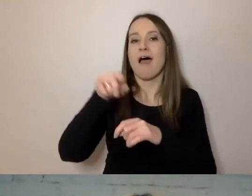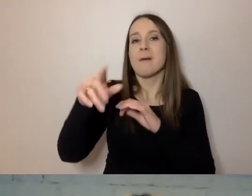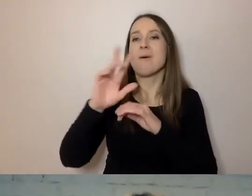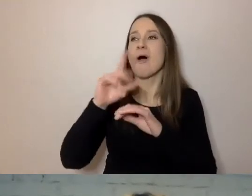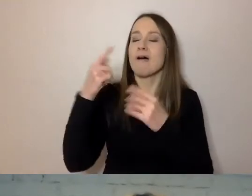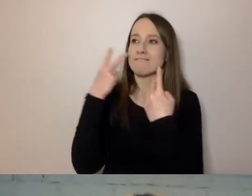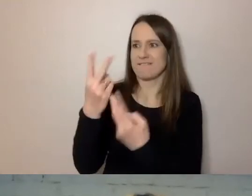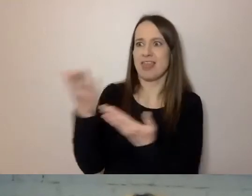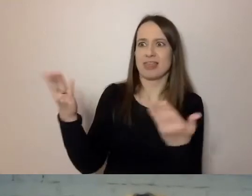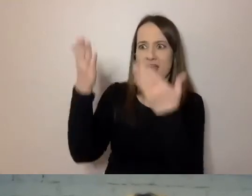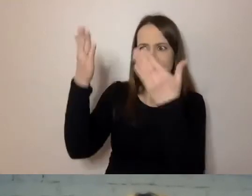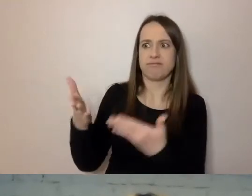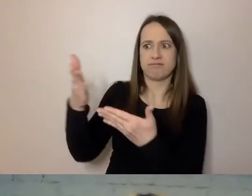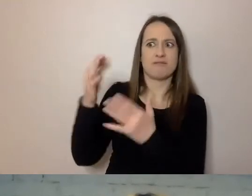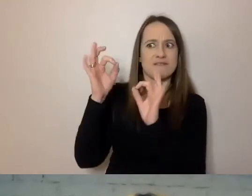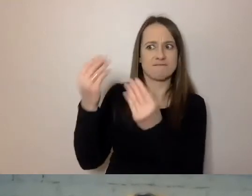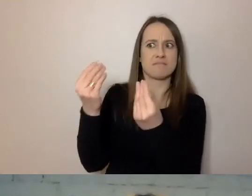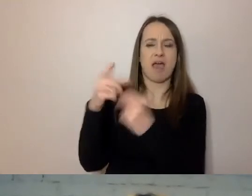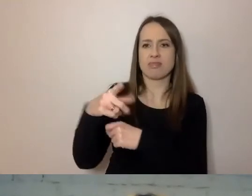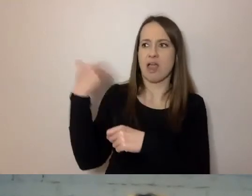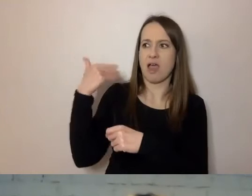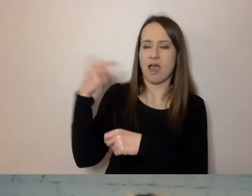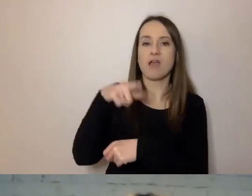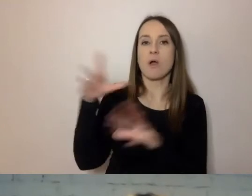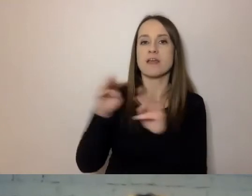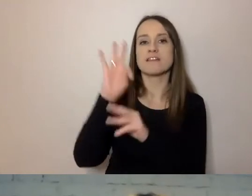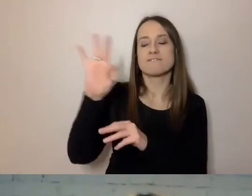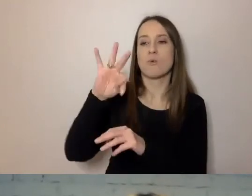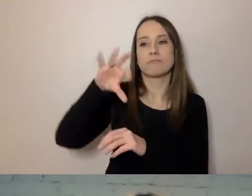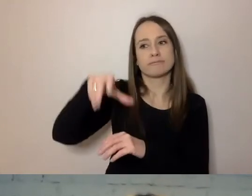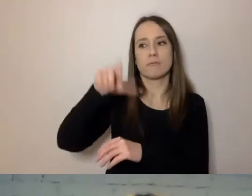On przygotował ze swoimi naukowcami bardzo dokładny program,